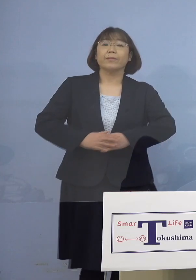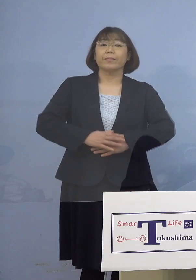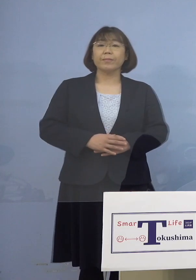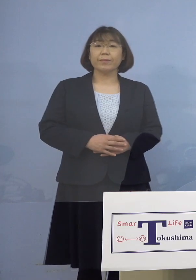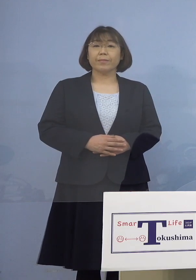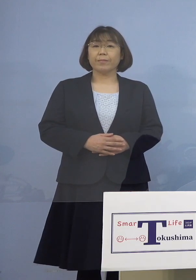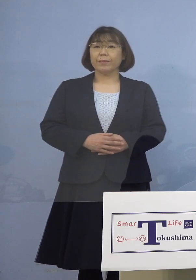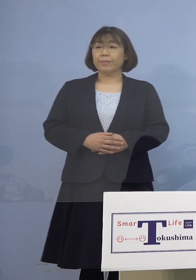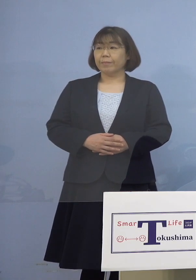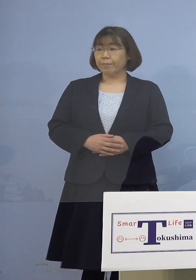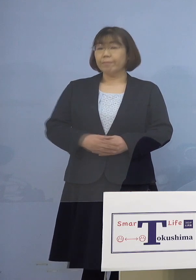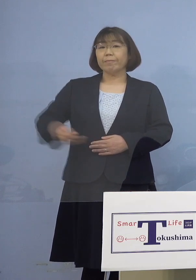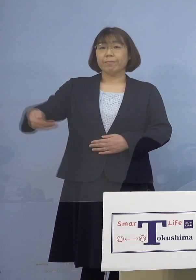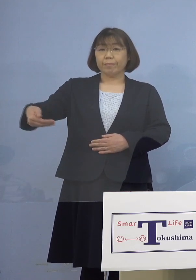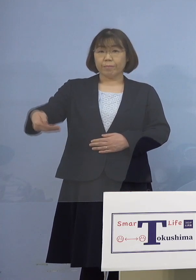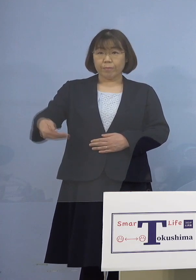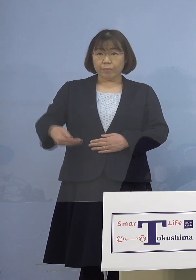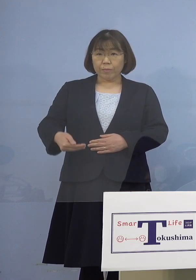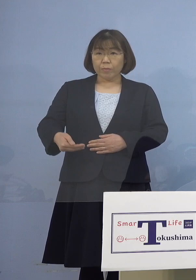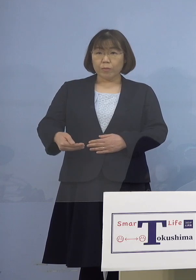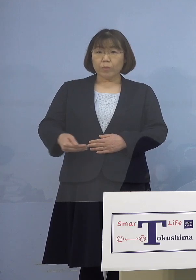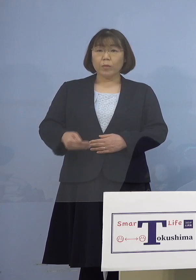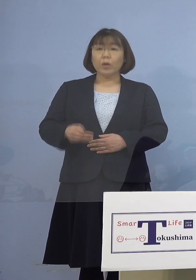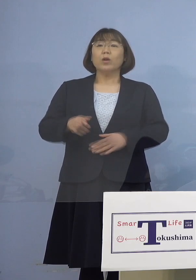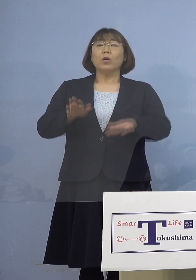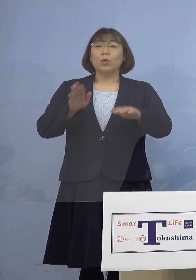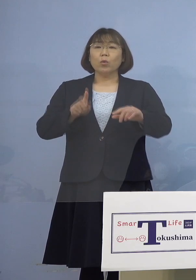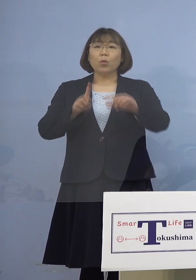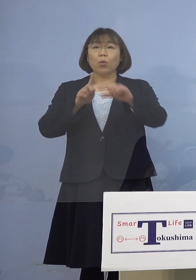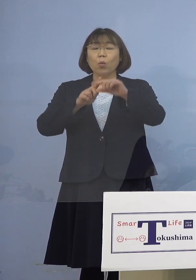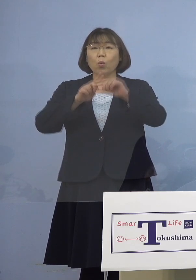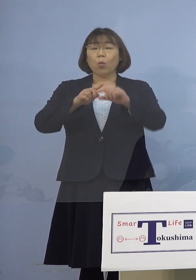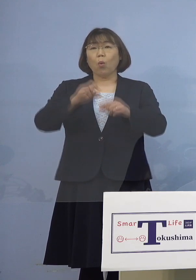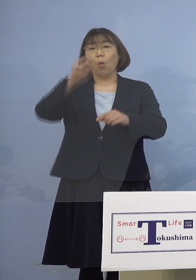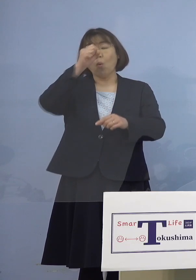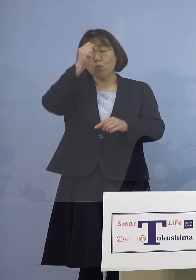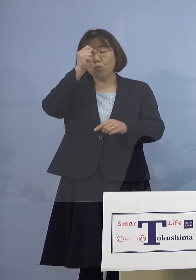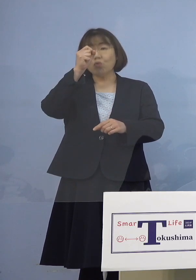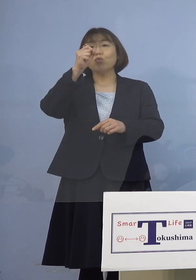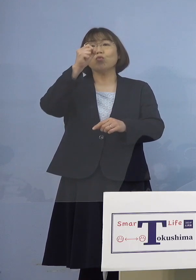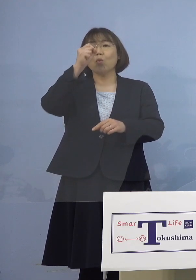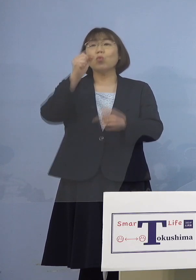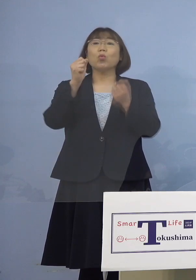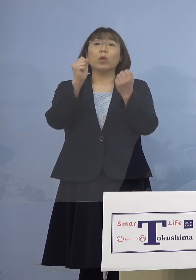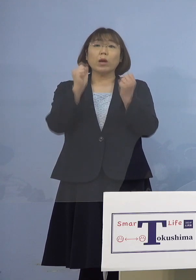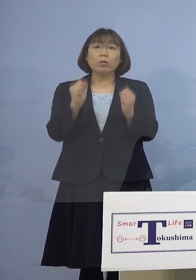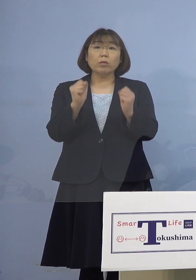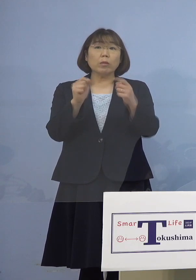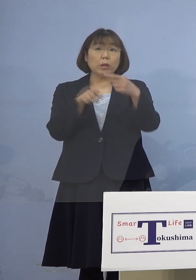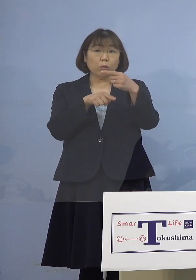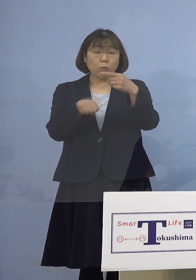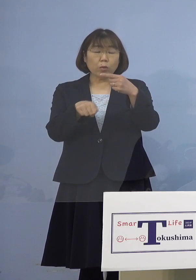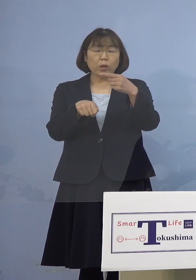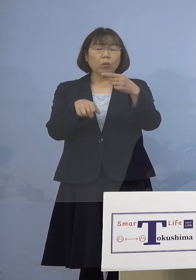（幹事者・四国放送） まず中等症の方お1人ということですが この方何歳代で、どんな症状か 教えて下さい